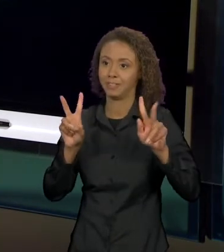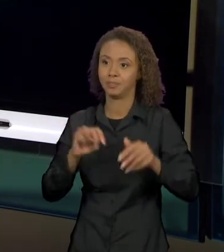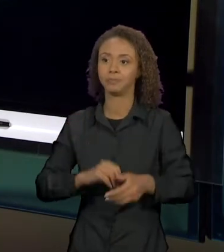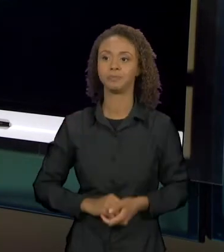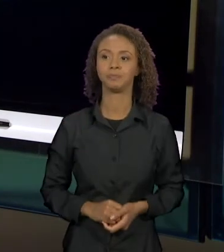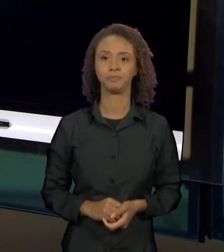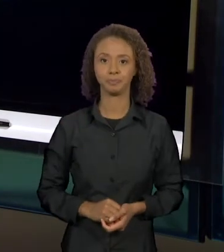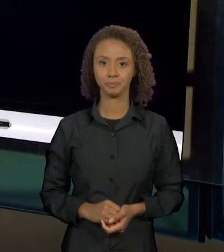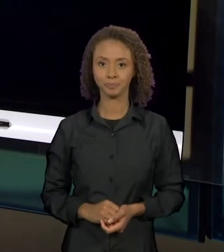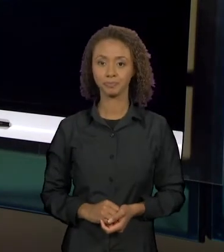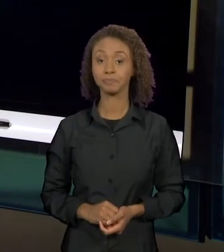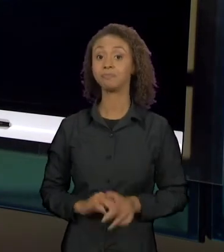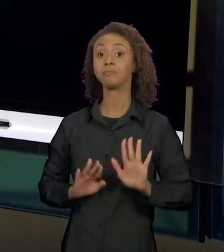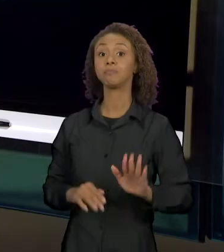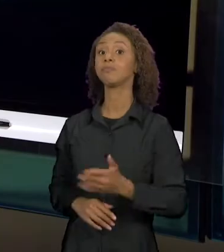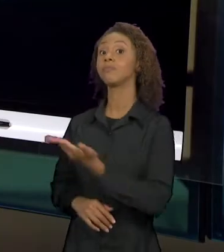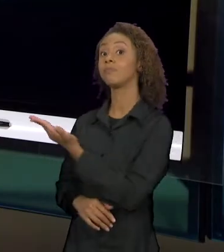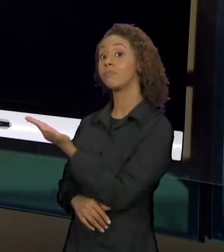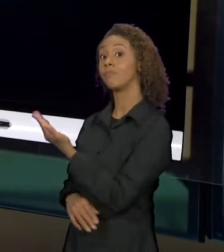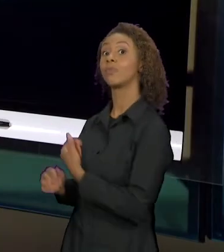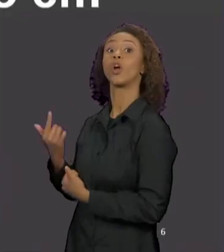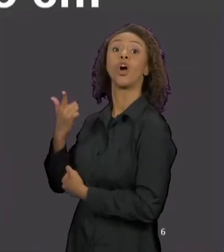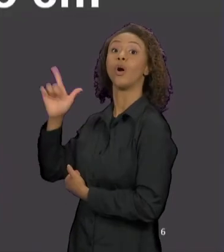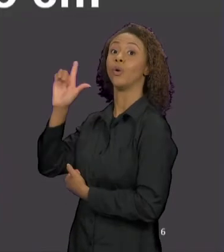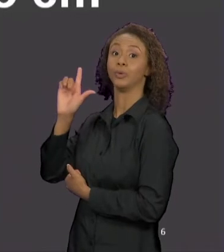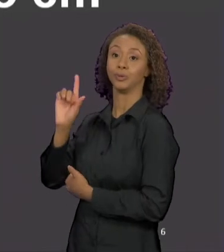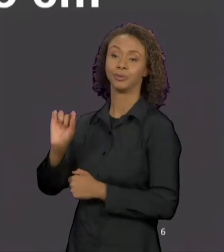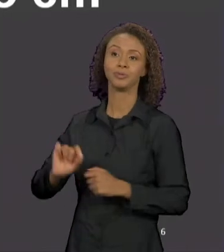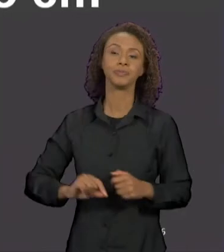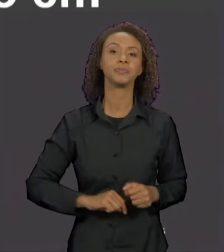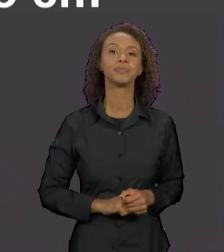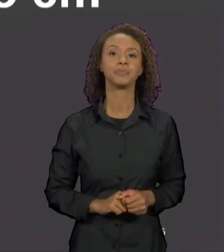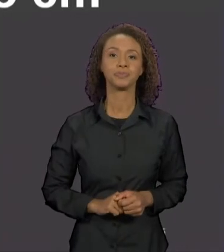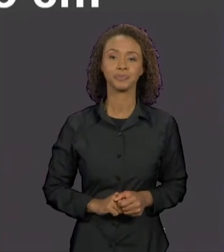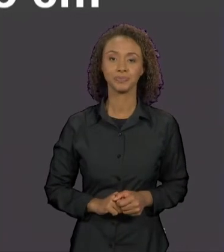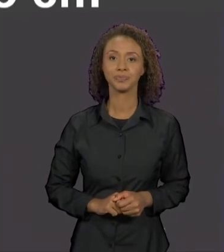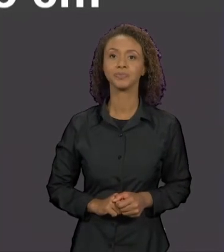ESSE OUTRO É UM TEXTO "A VERDADEIRA HISTÓRIA DE